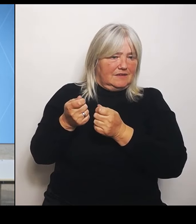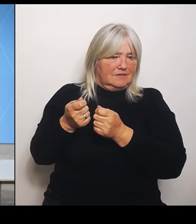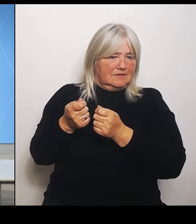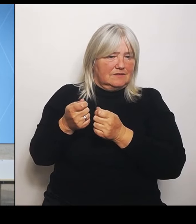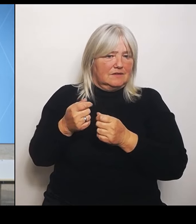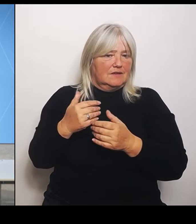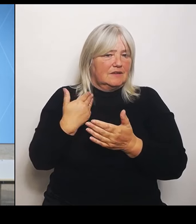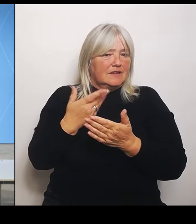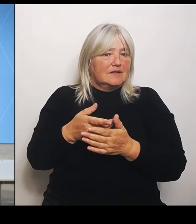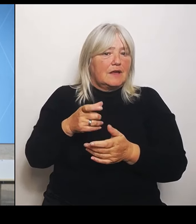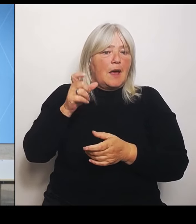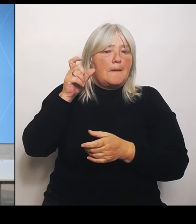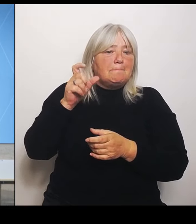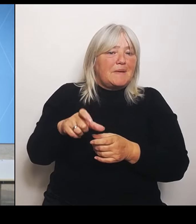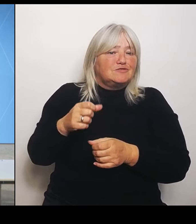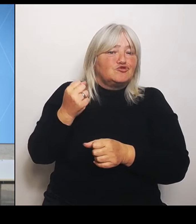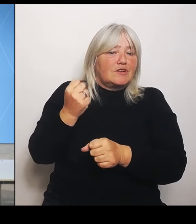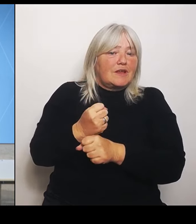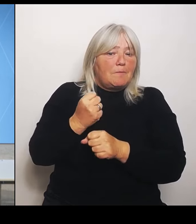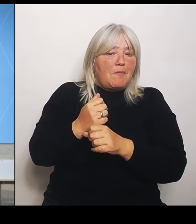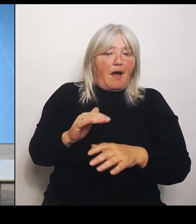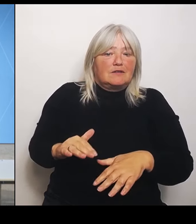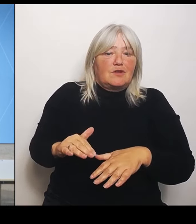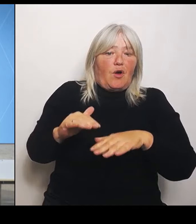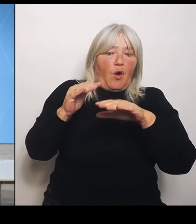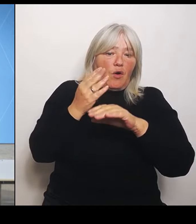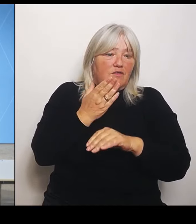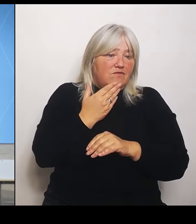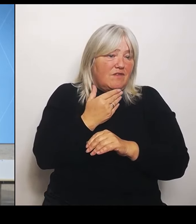eigentlichen Hochwasserschäden? Oder wie geht man damit um?